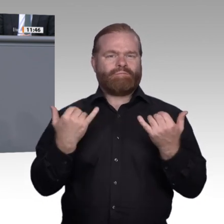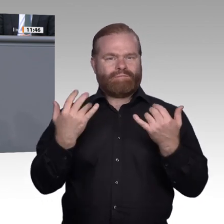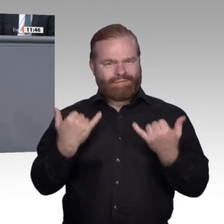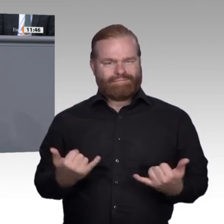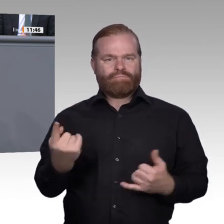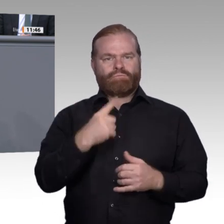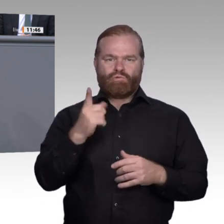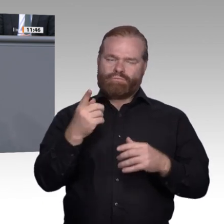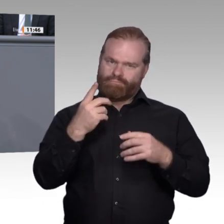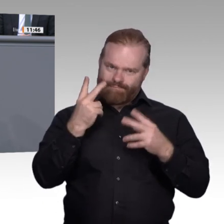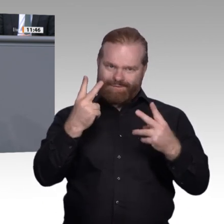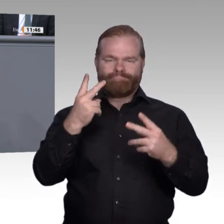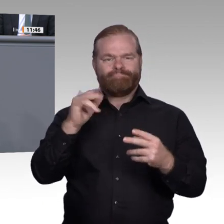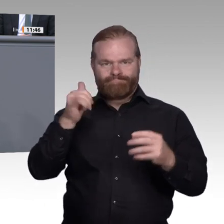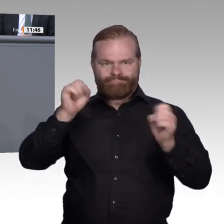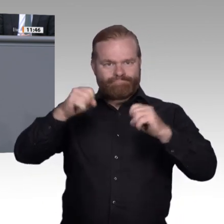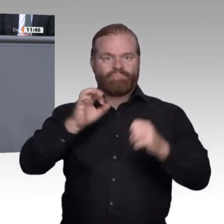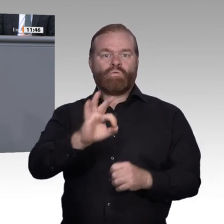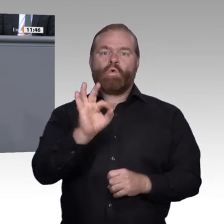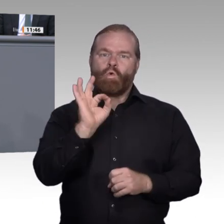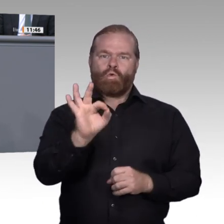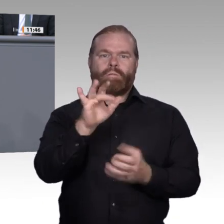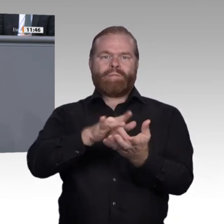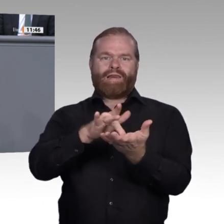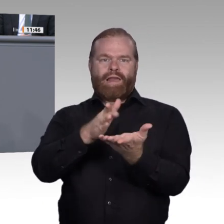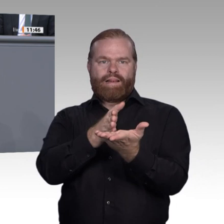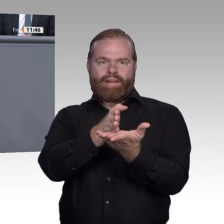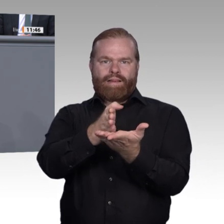während gleichzeitig eine steigende Anzahl von Ausbildungsplätzen unbesetzt bleibt.